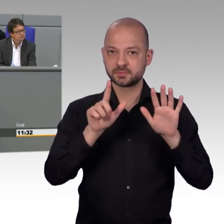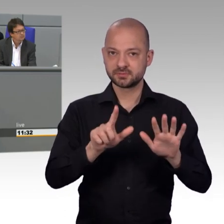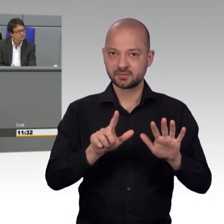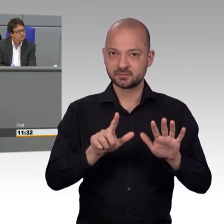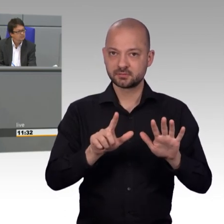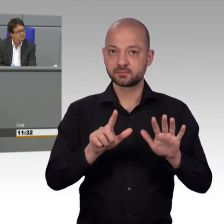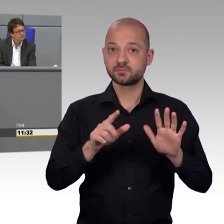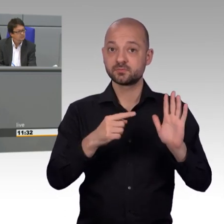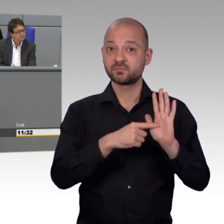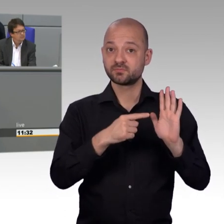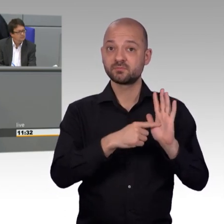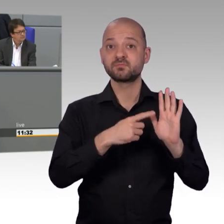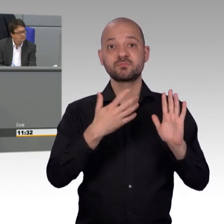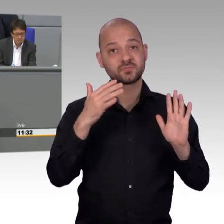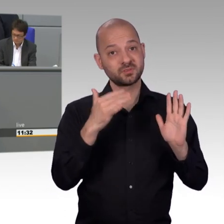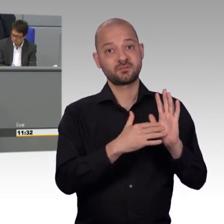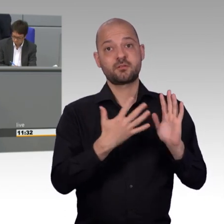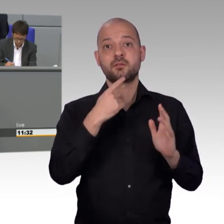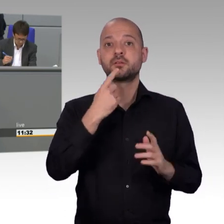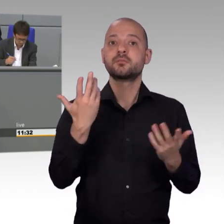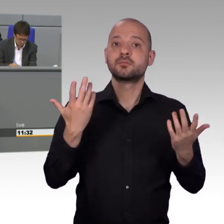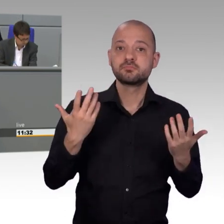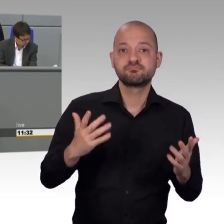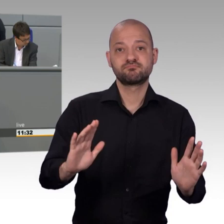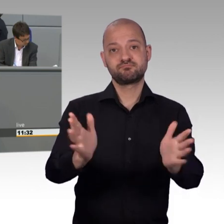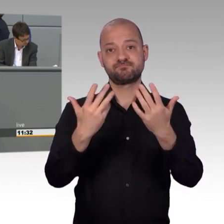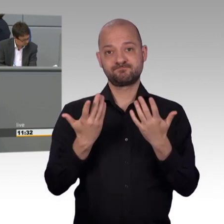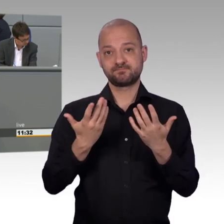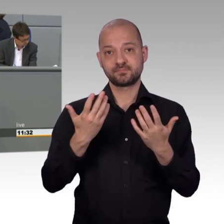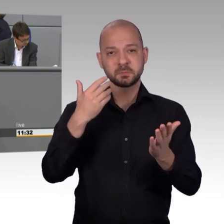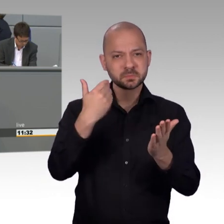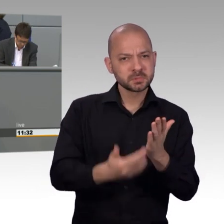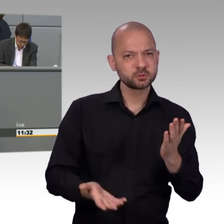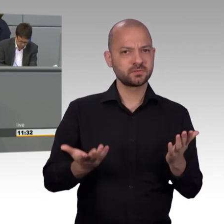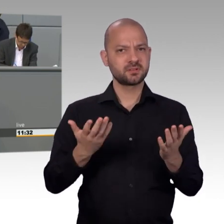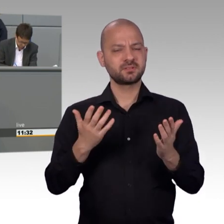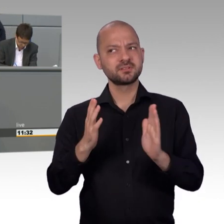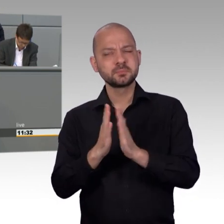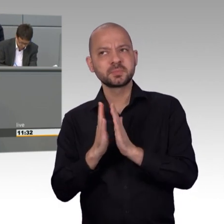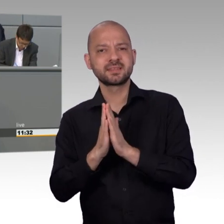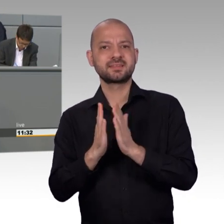setzen uns seit unserem Bestehen im Sinne der direkten Demokratie für die größtmögliche Bürgerbeteiligung ein.